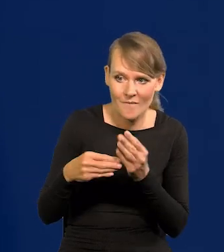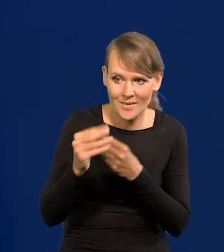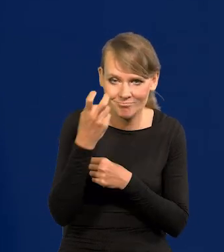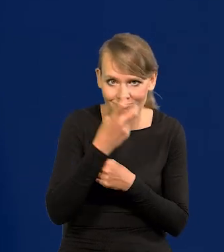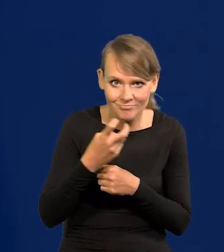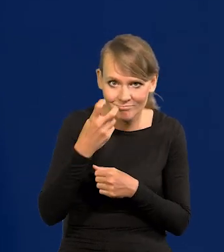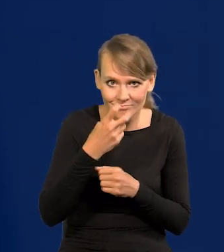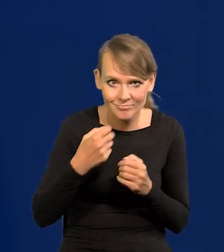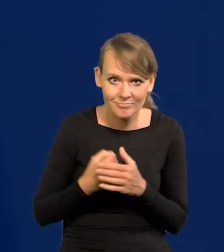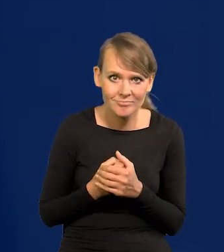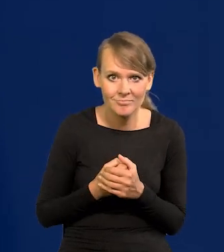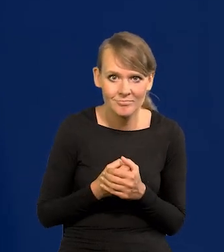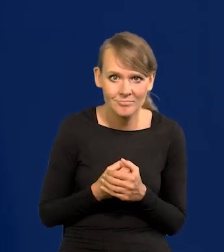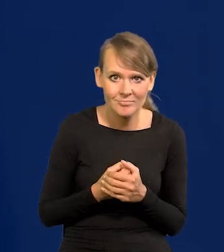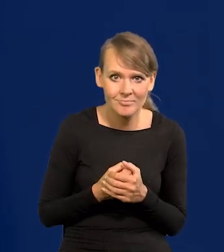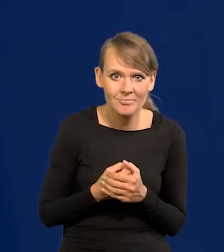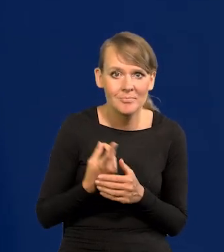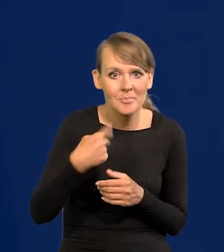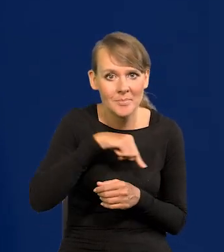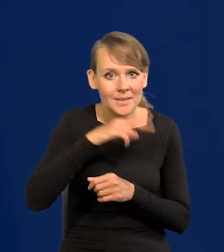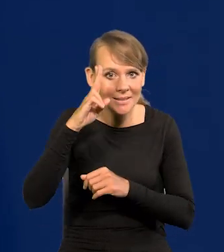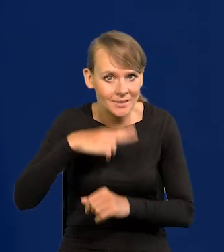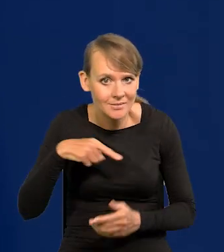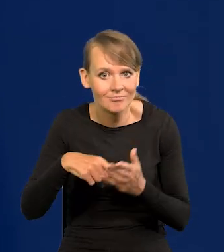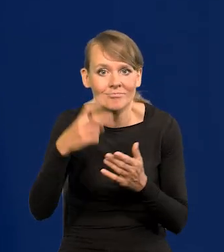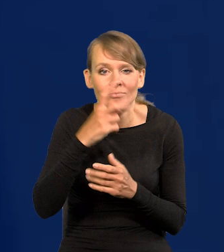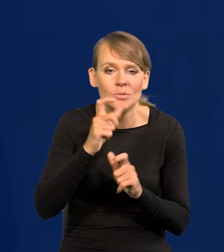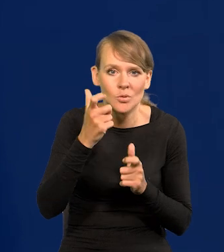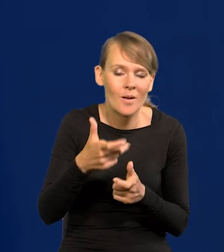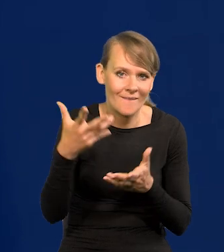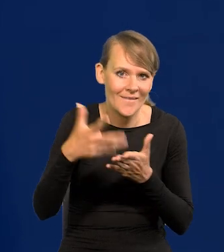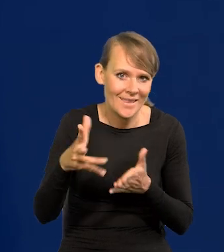czy co jedynie interesuje nas jako instytucje, no wydatki wojenne.